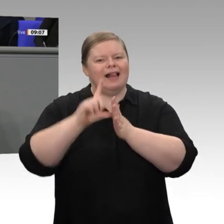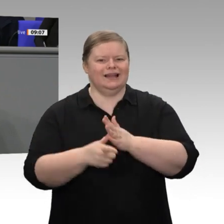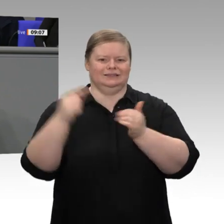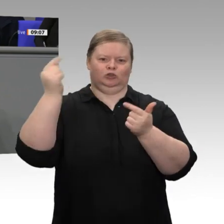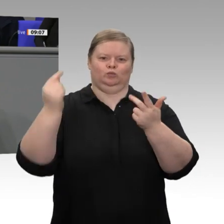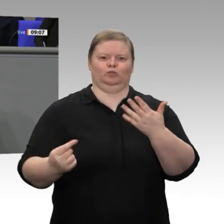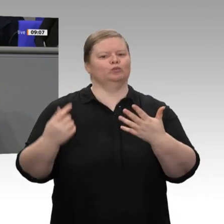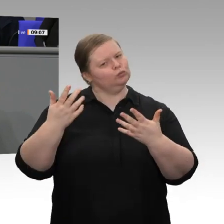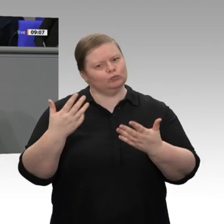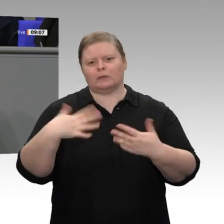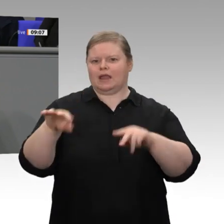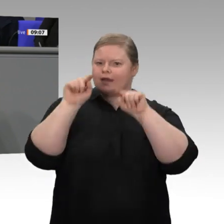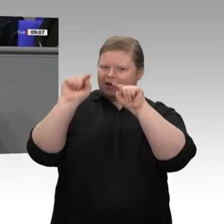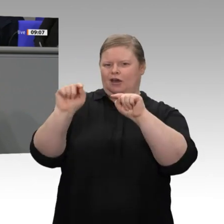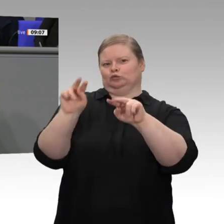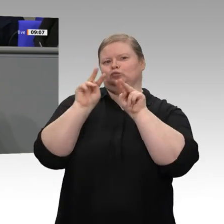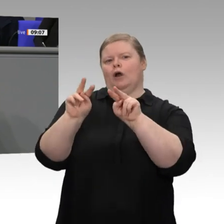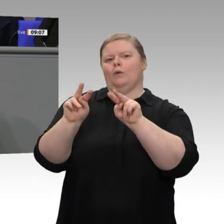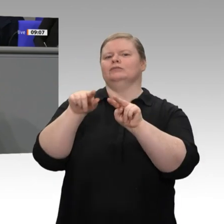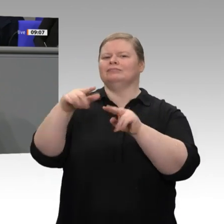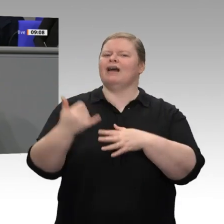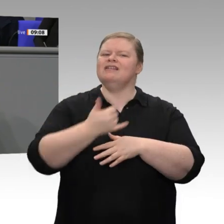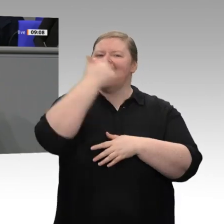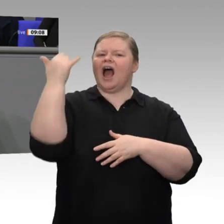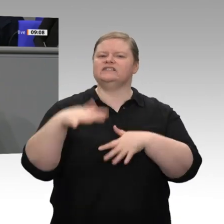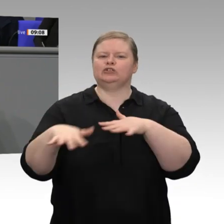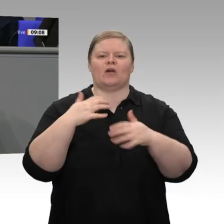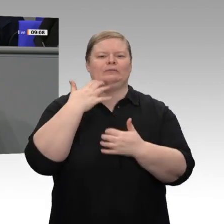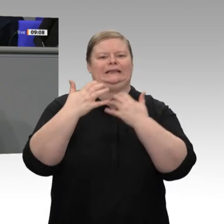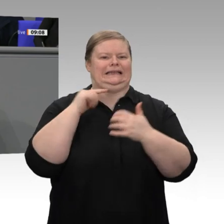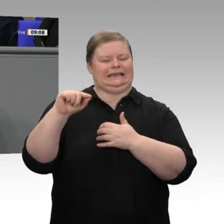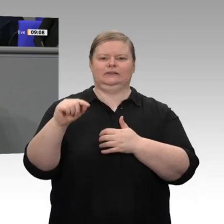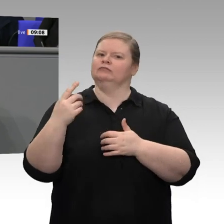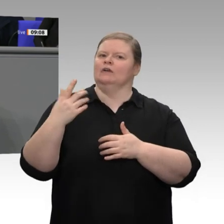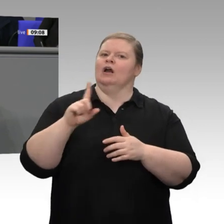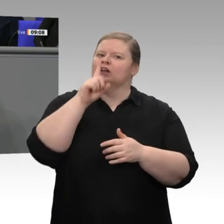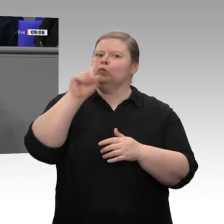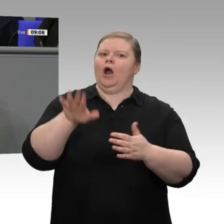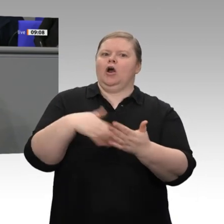sondern ebenso auch Herausforderungen, Defizite und Handlungsoptionen, und zwar für die Zukunft;